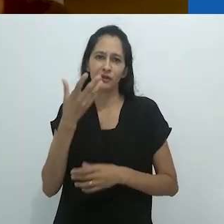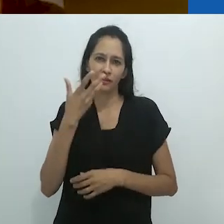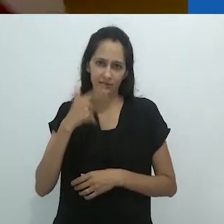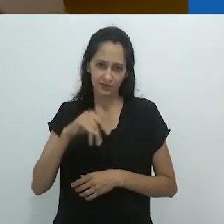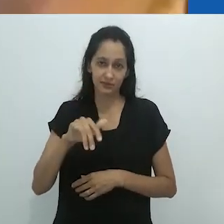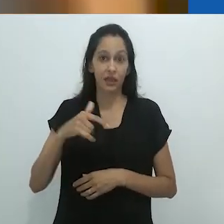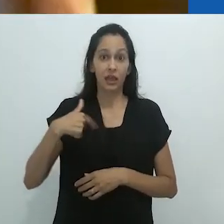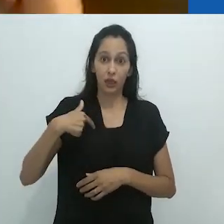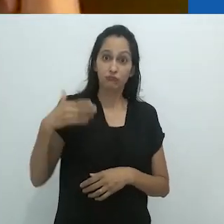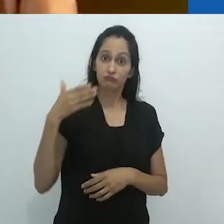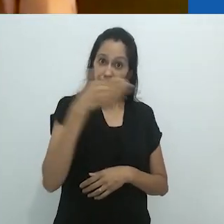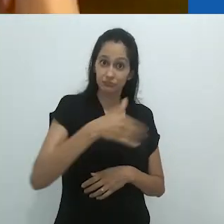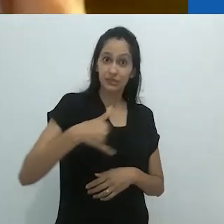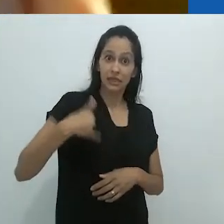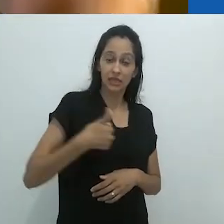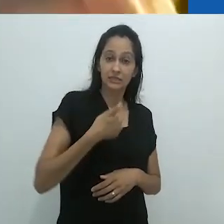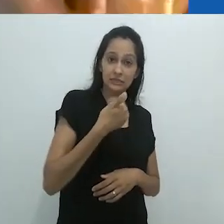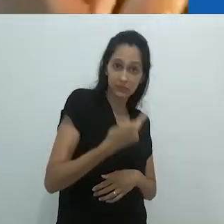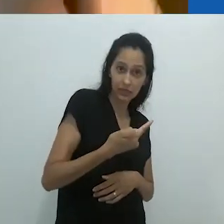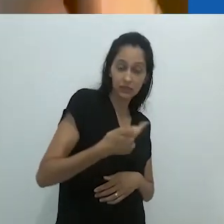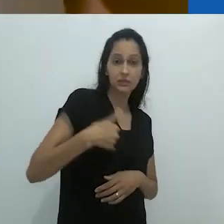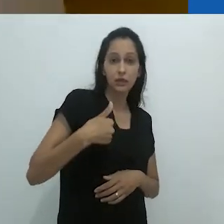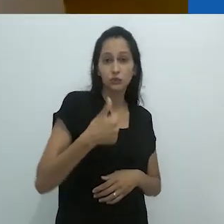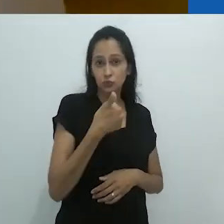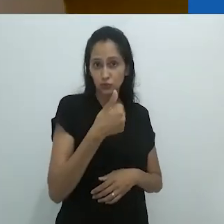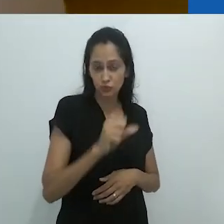E vocês acreditam que ali estava eu com 17/18 anos